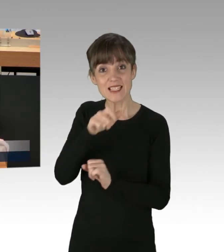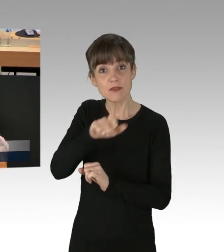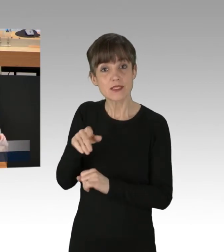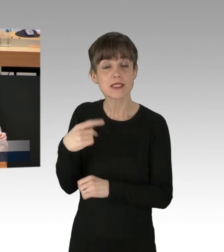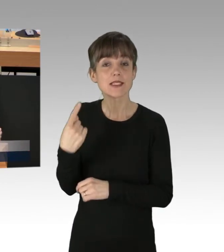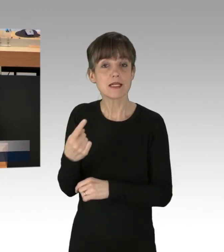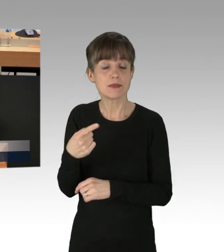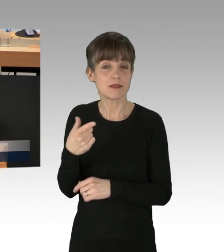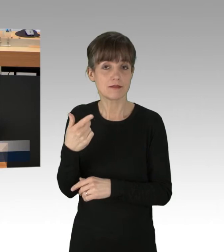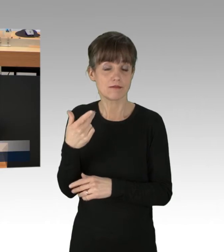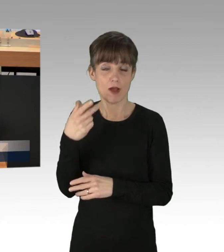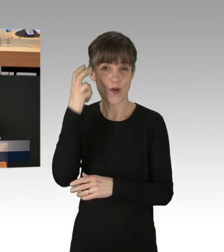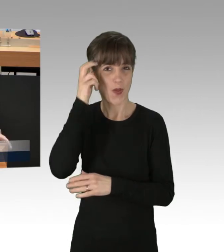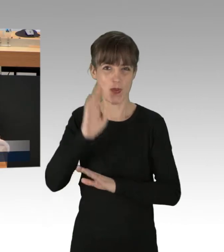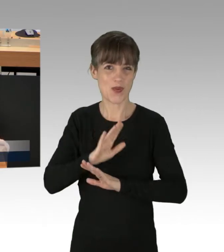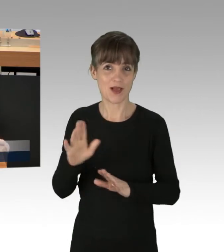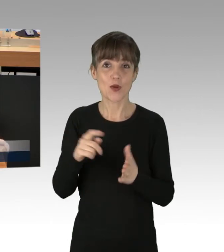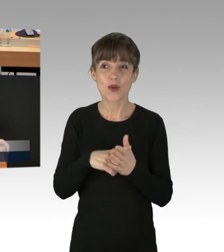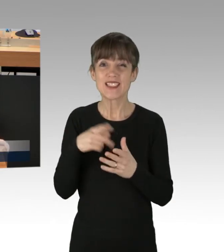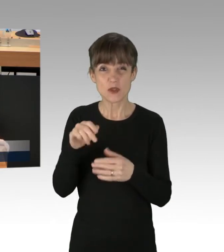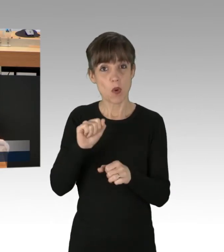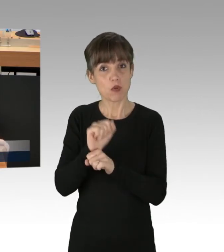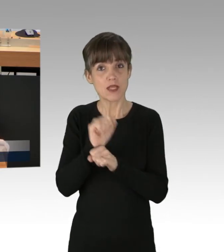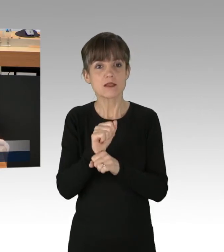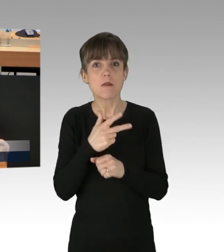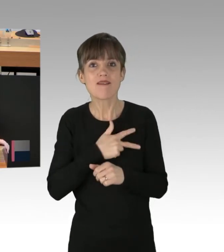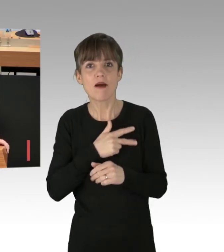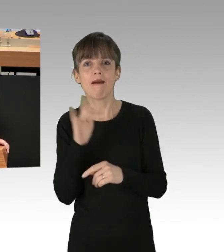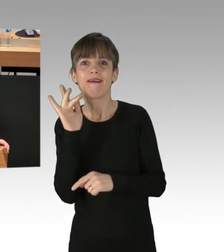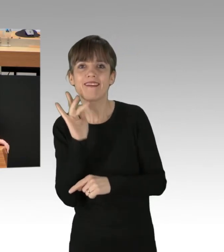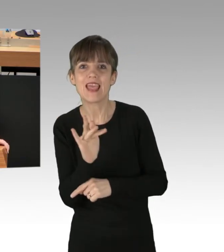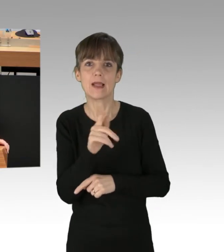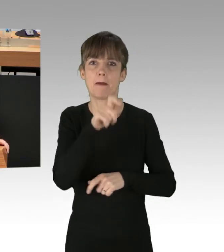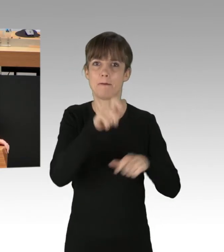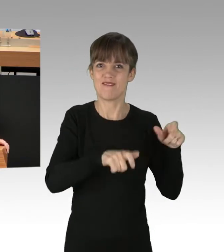der sich gegen die arbeitende Berliner Bevölkerung richtet, ernten sie auch keine Sympathien für ihr Anliegen.